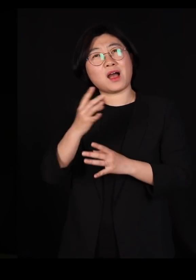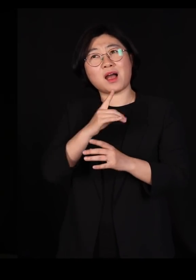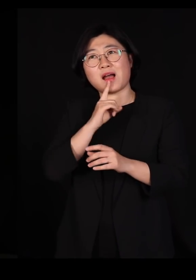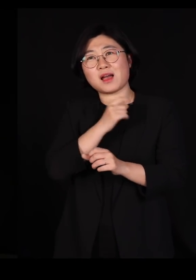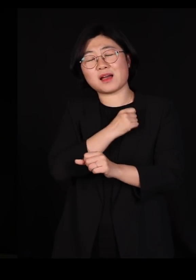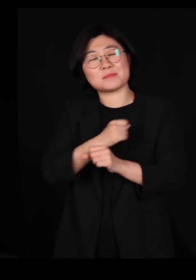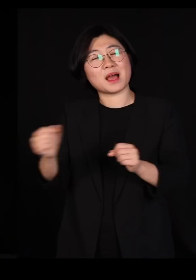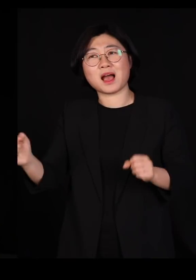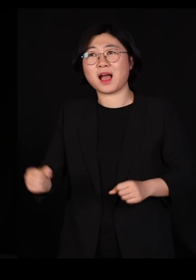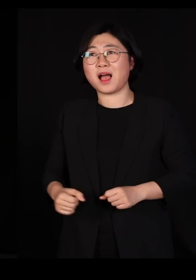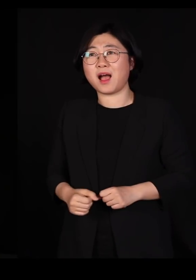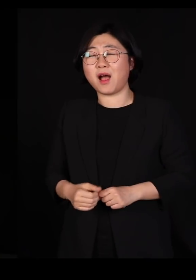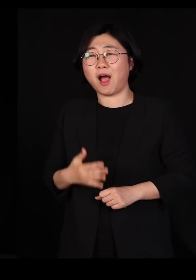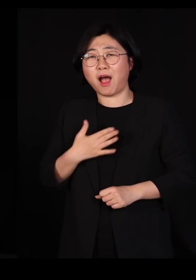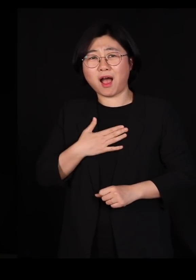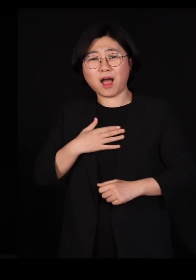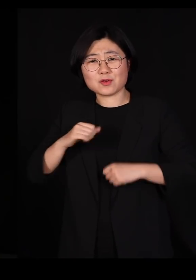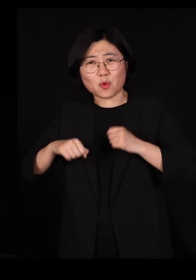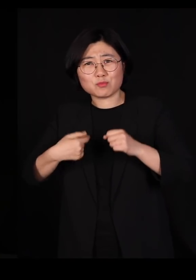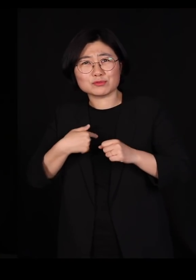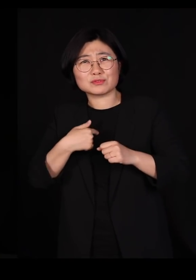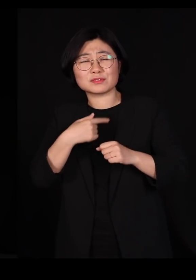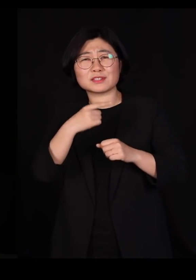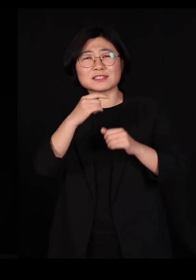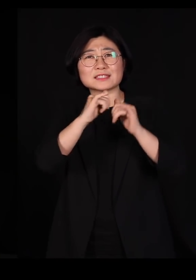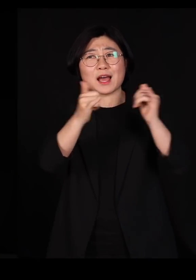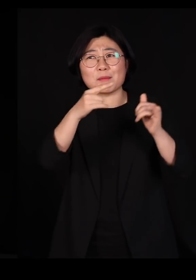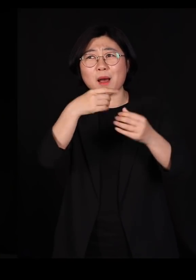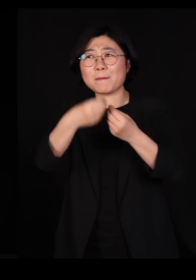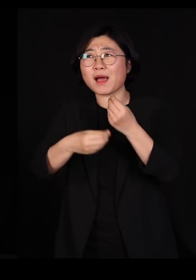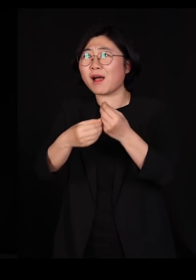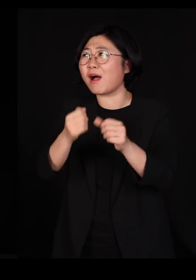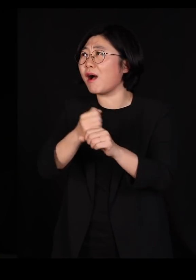나는 인간이란 동물한테 어떻게 고마워해야 할지 모르겠다